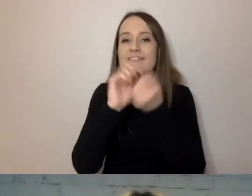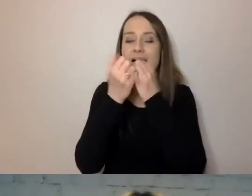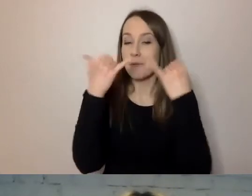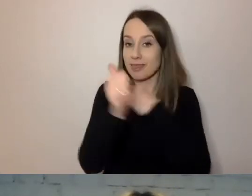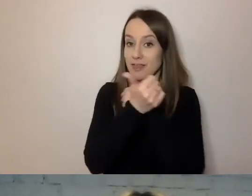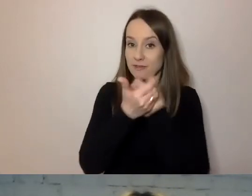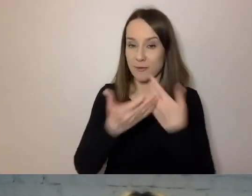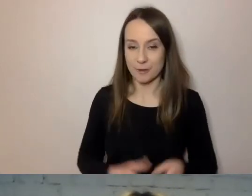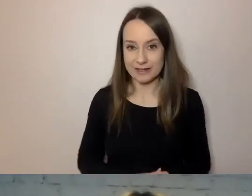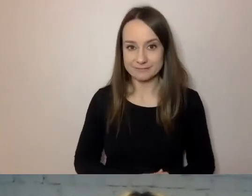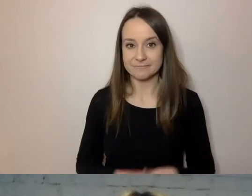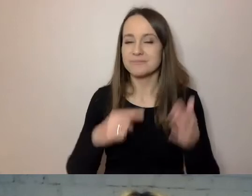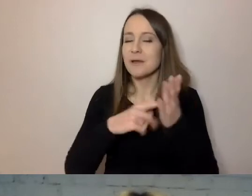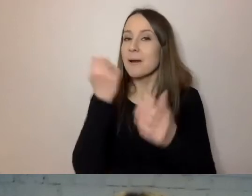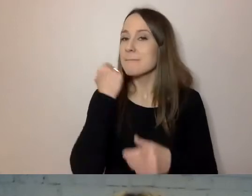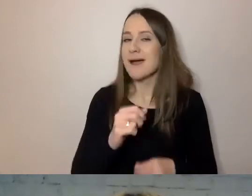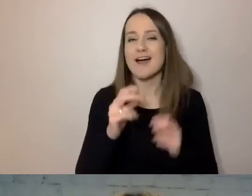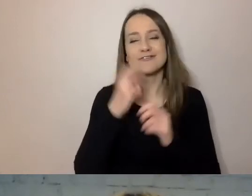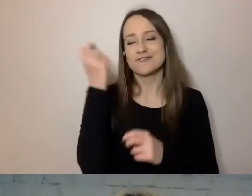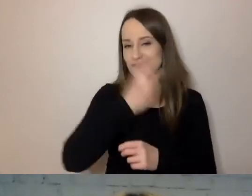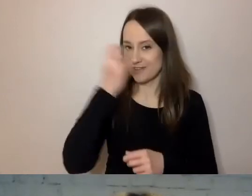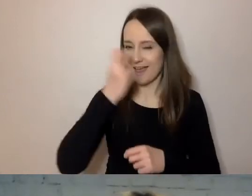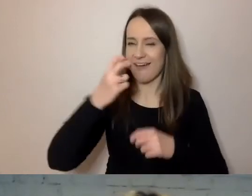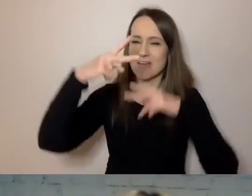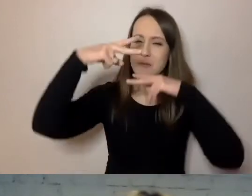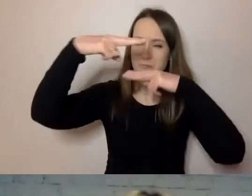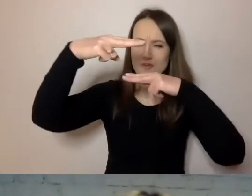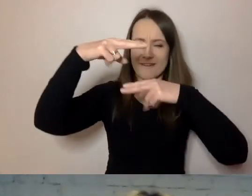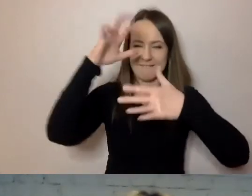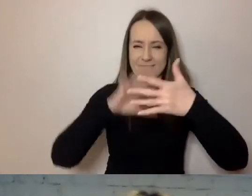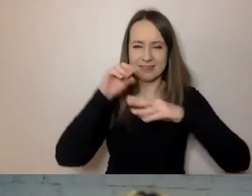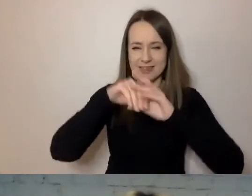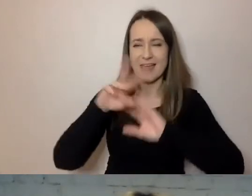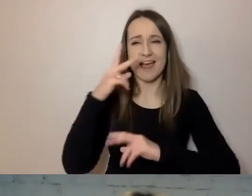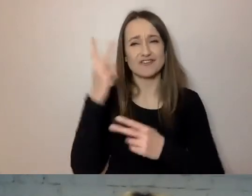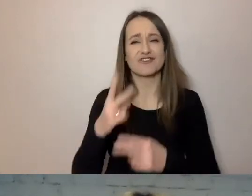To bardzo ciekawy fragment komunikacji, z tym że czyta go mniej więcej 1%.